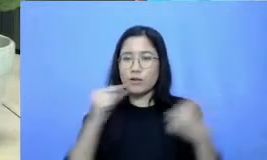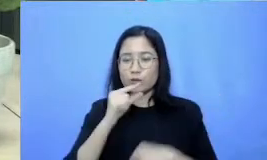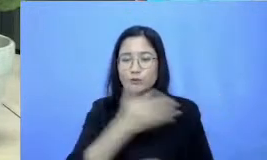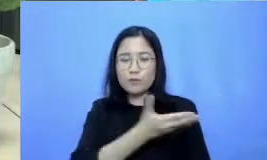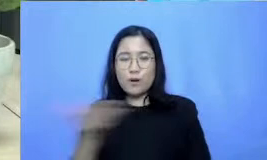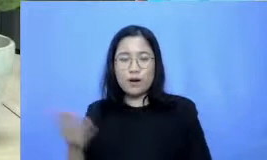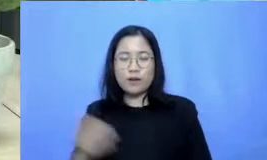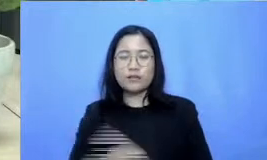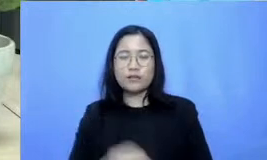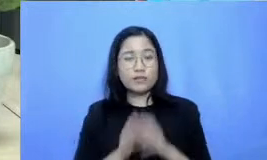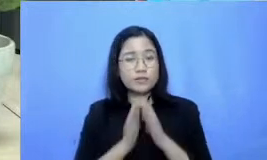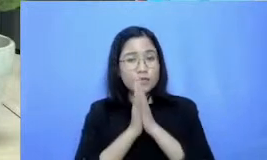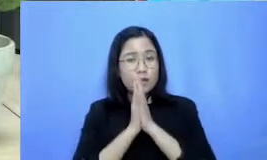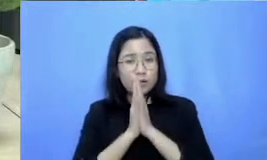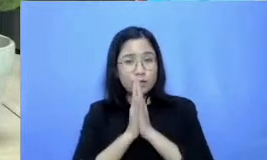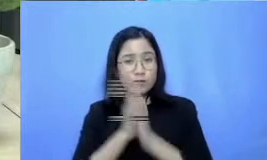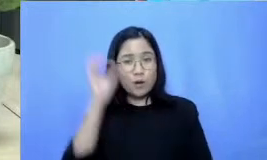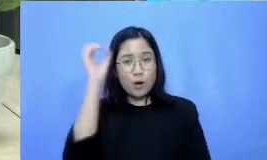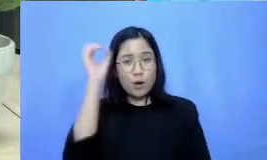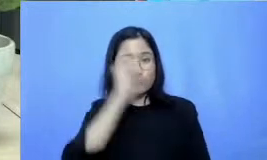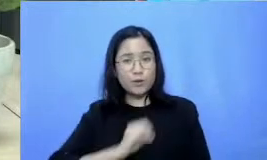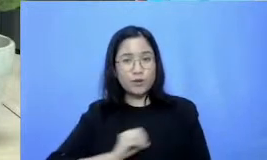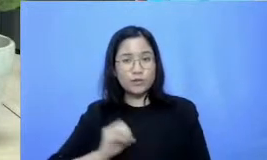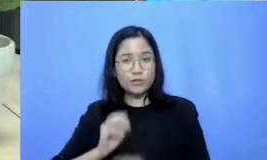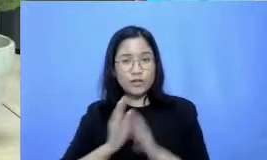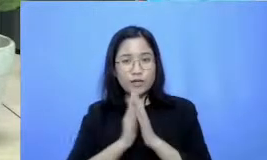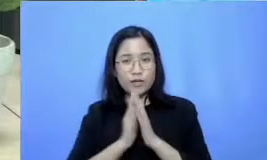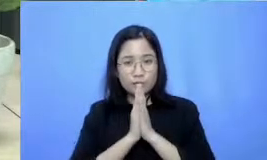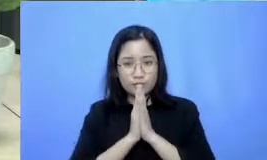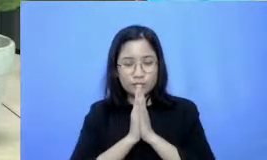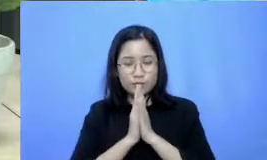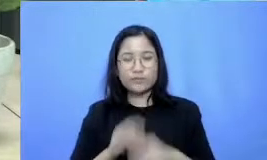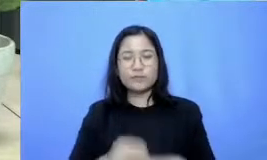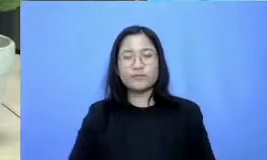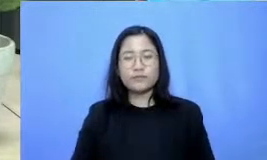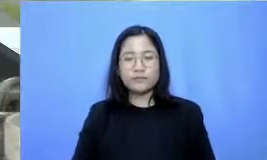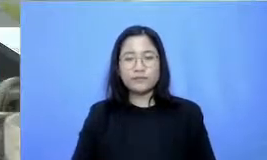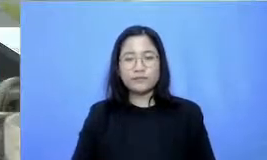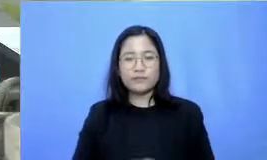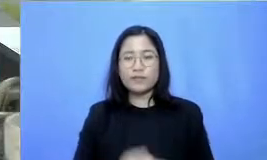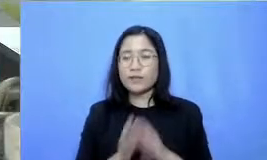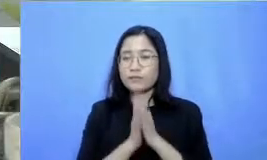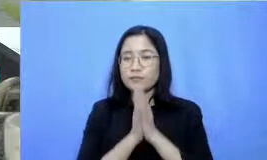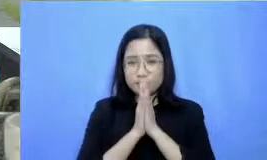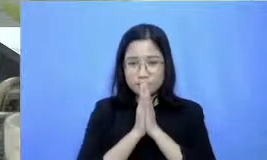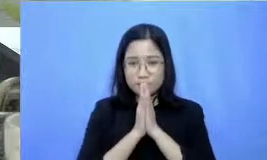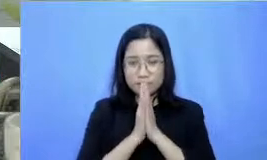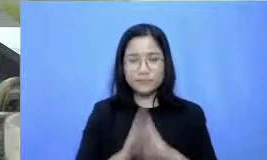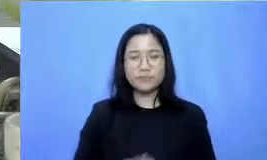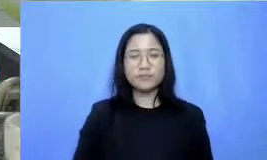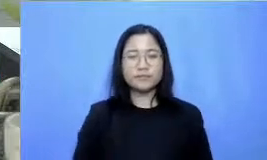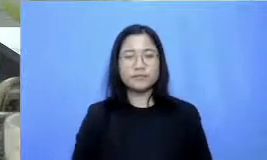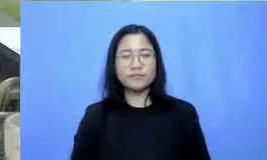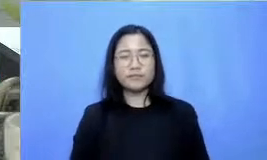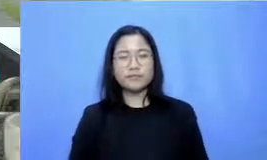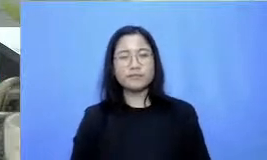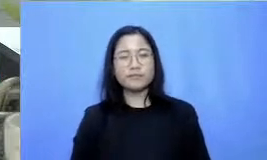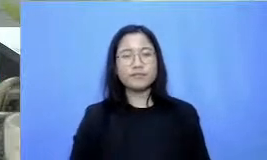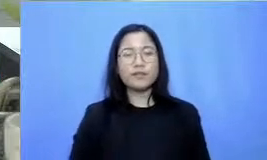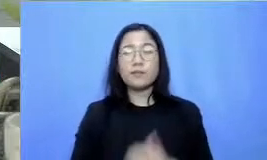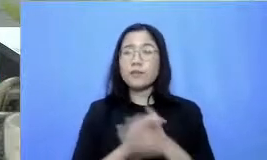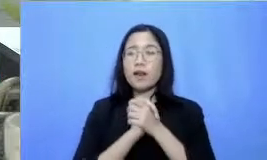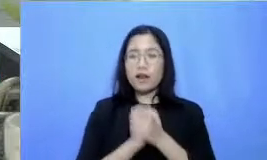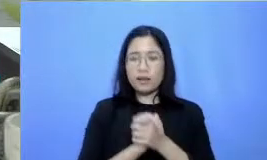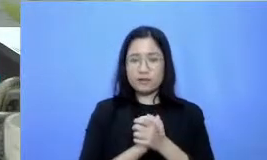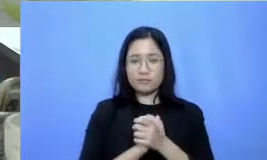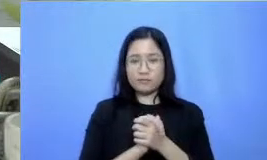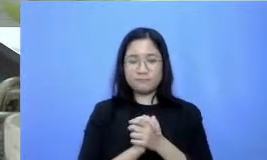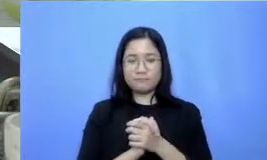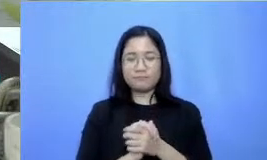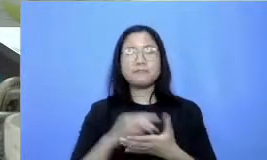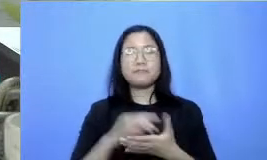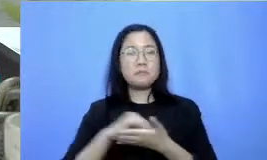Om Swastiastu namo buddhay a dan salam kebajikan Bapak Ibu Perkenalkan nama saya Firza Daud Disini